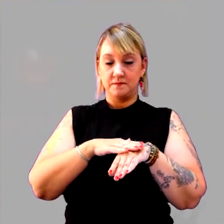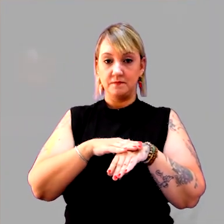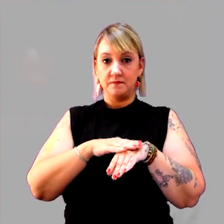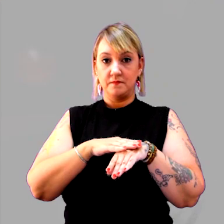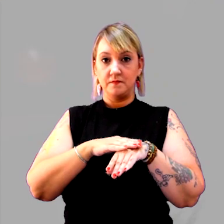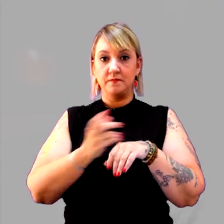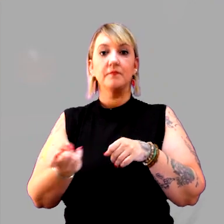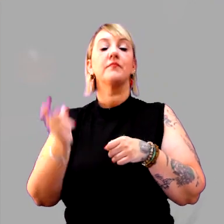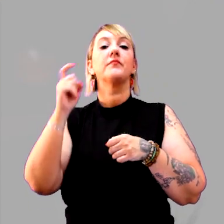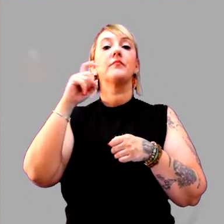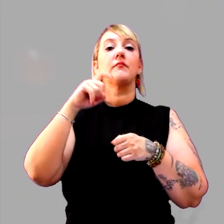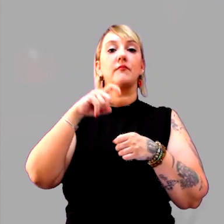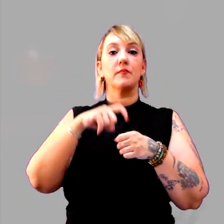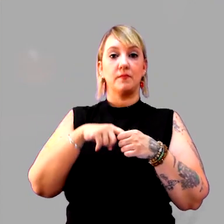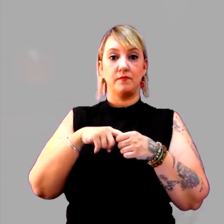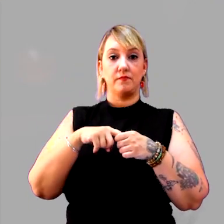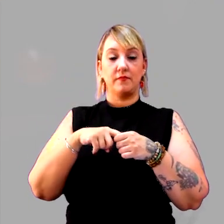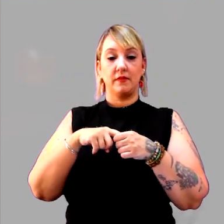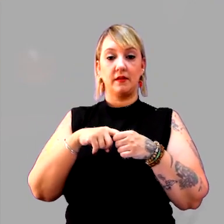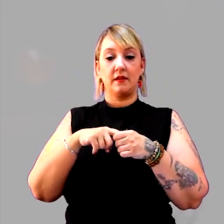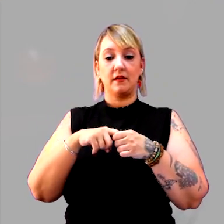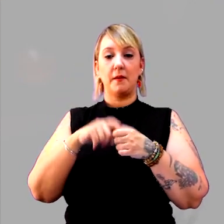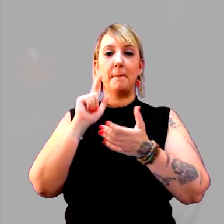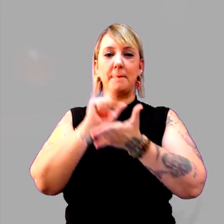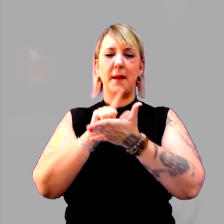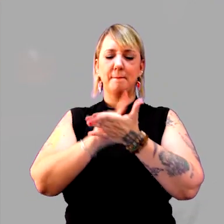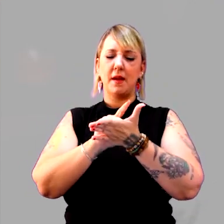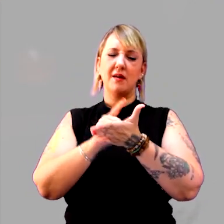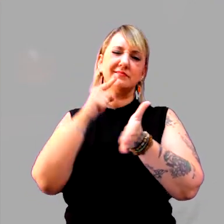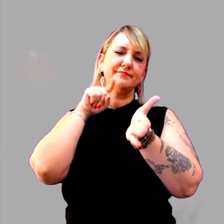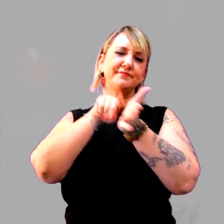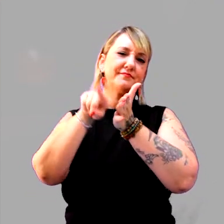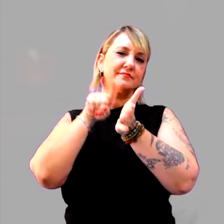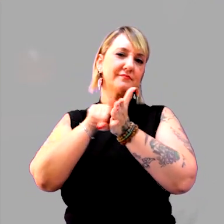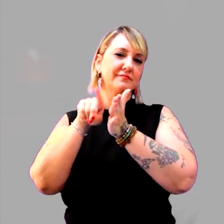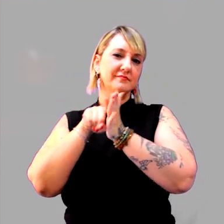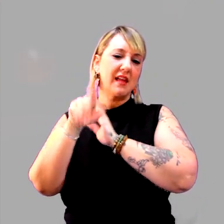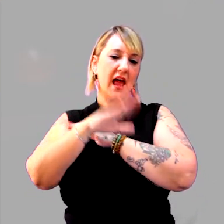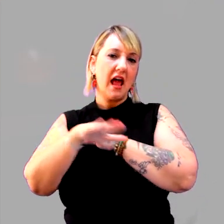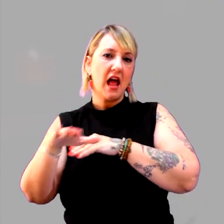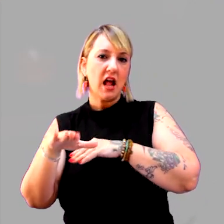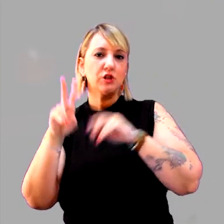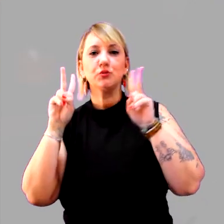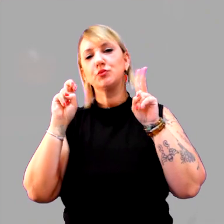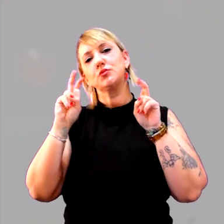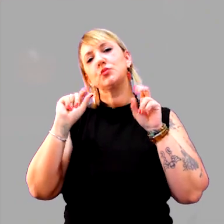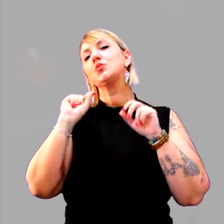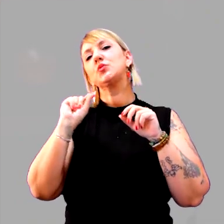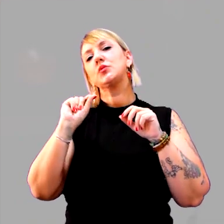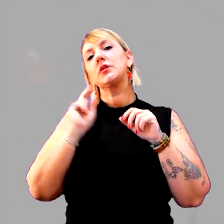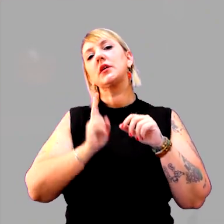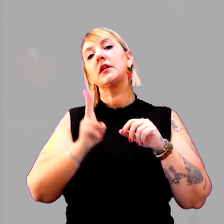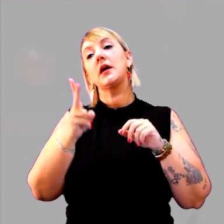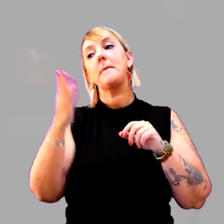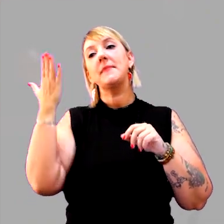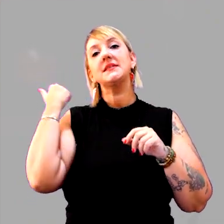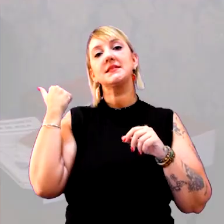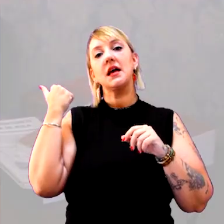eu voltar para esta folha e questionar os meus alunos e alunas sobre o que continua sendo passado?